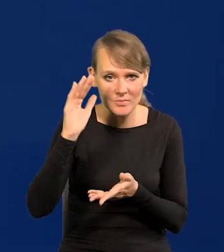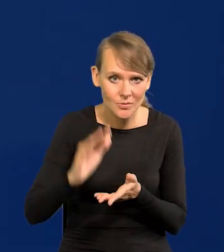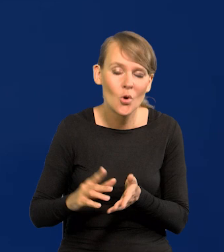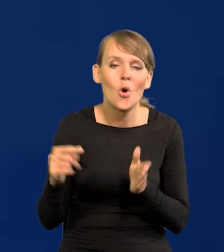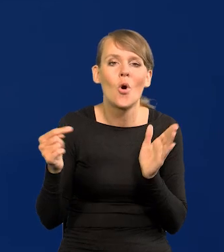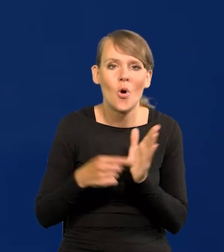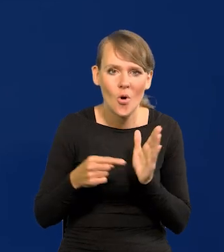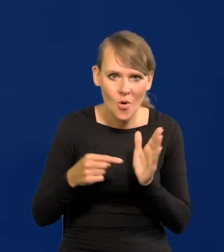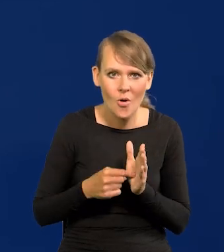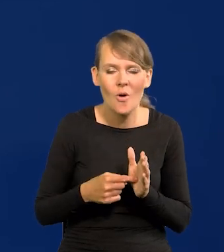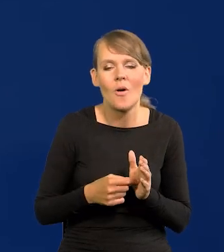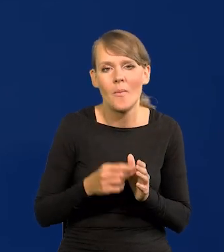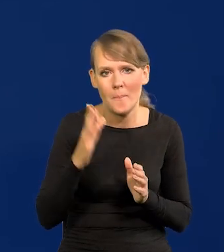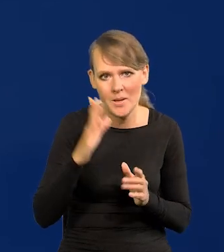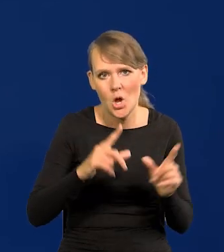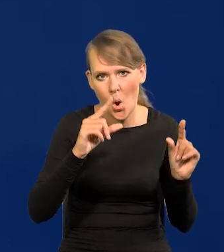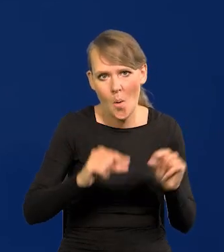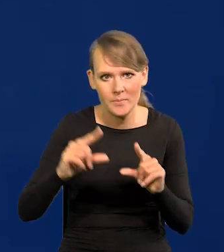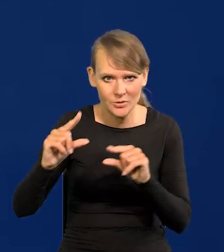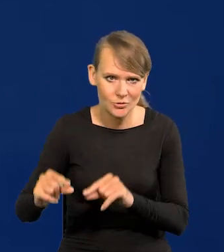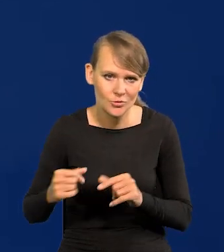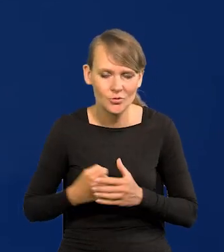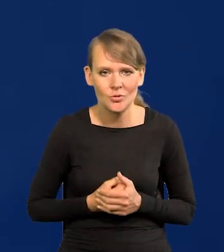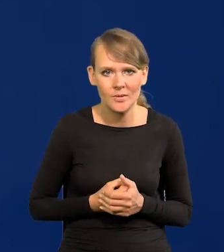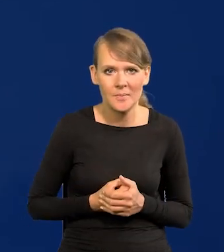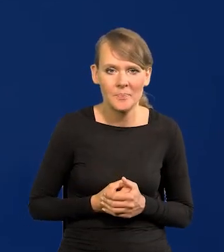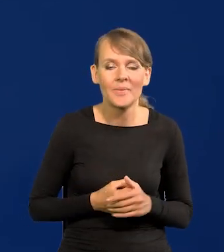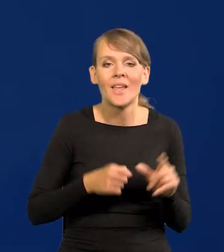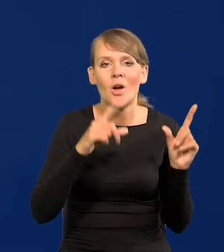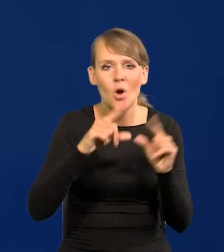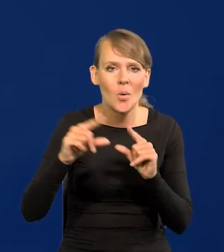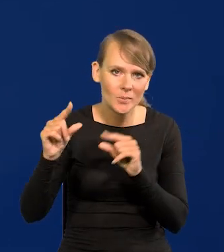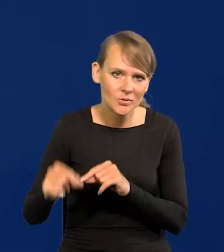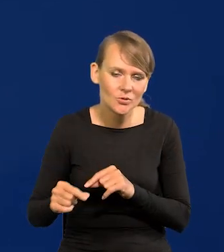to wtedy przyjdzie czas na obniżki. To obniżki będą bardzo służyć